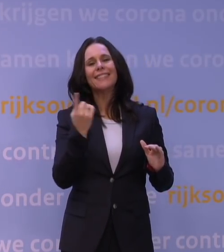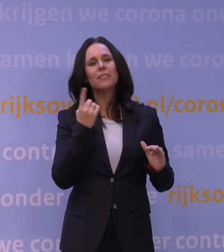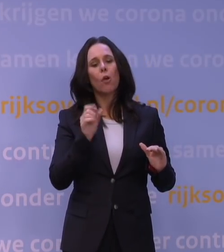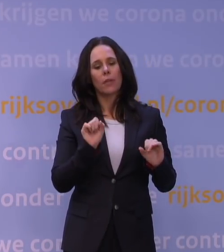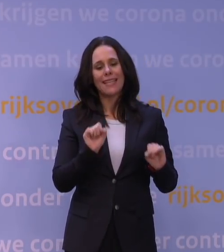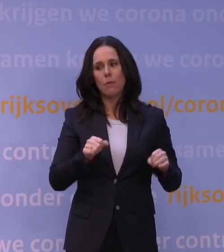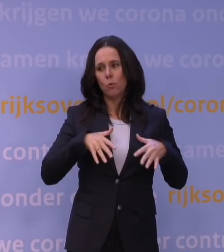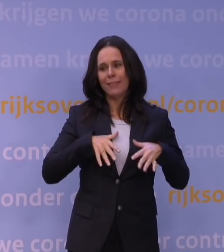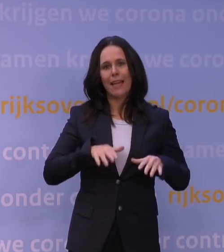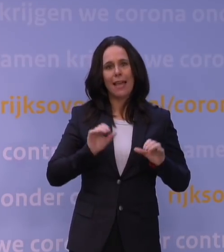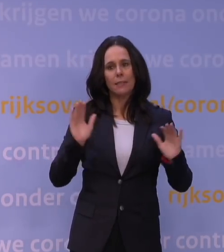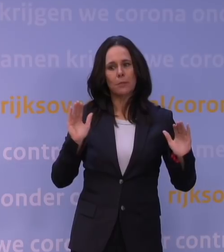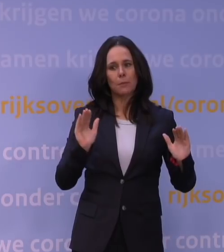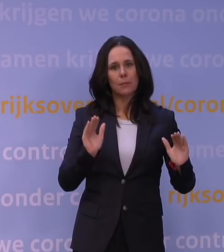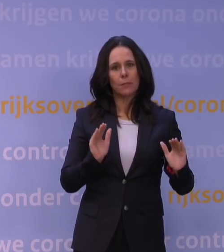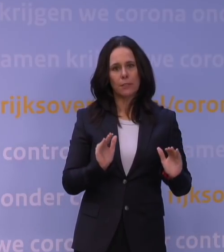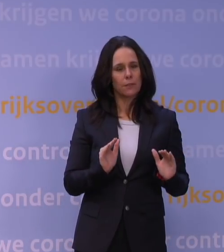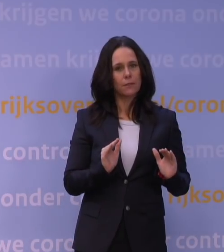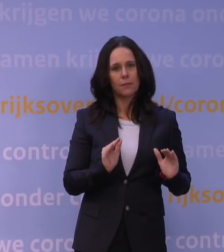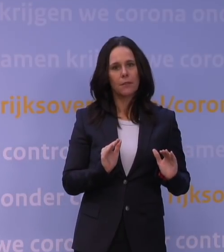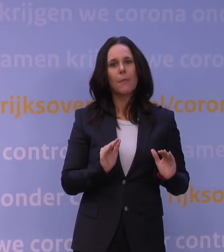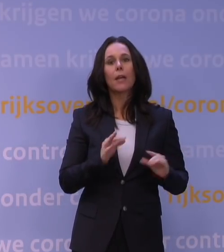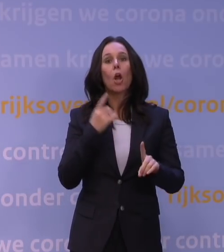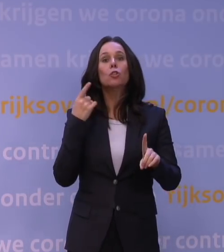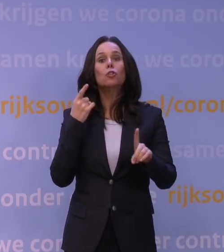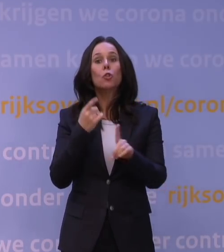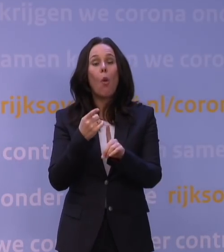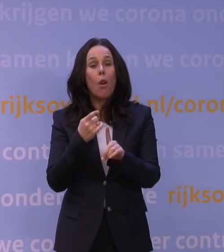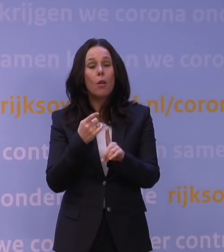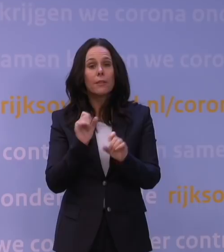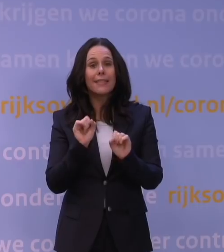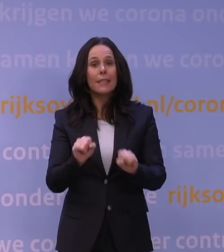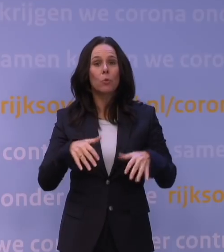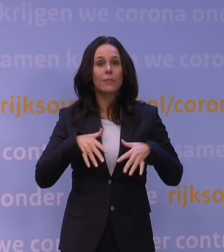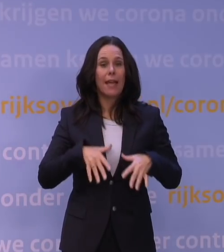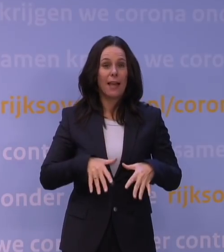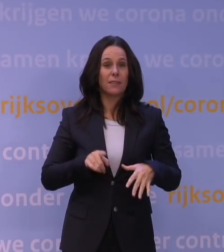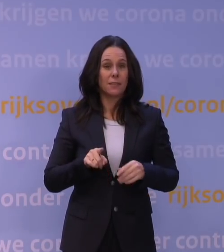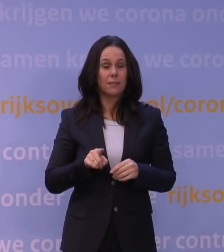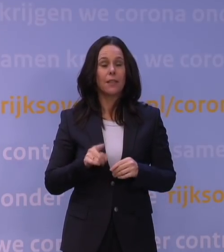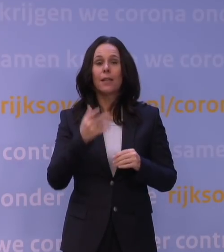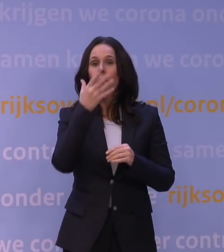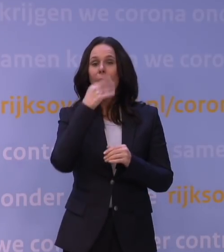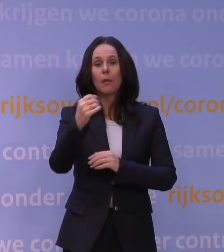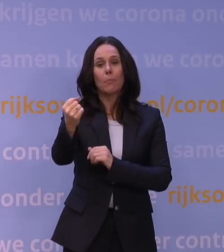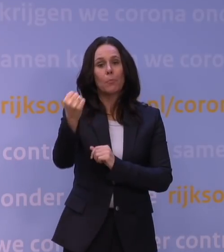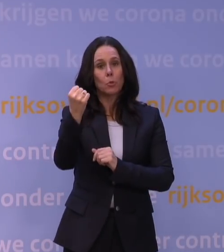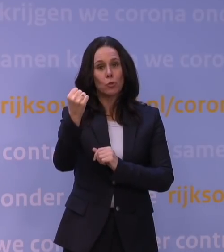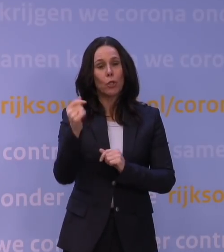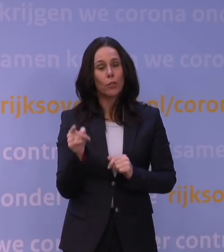maar afname van het doel van de immuniteit. En blijkbaar is het zo dat je met een booster toch nog dermate